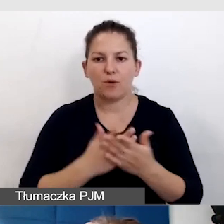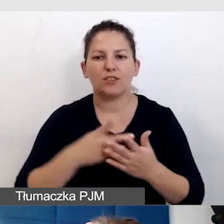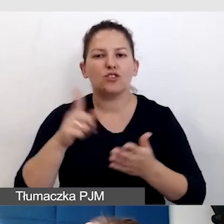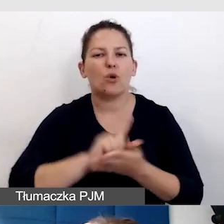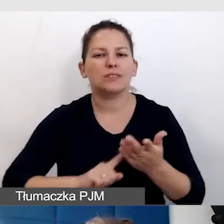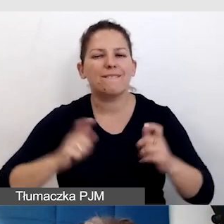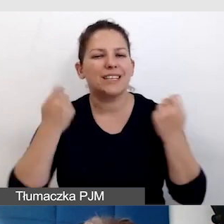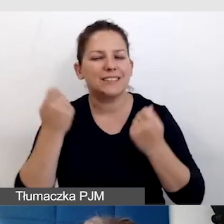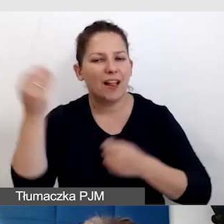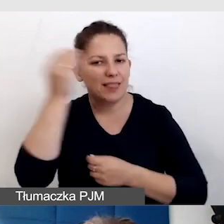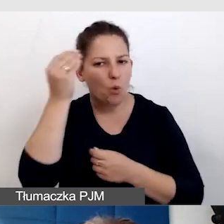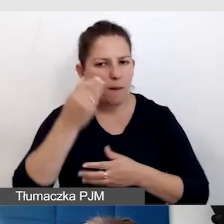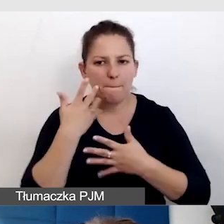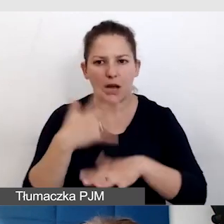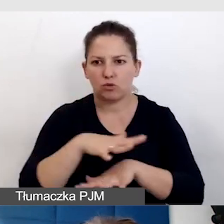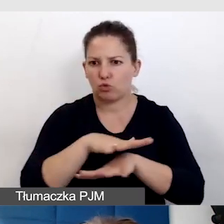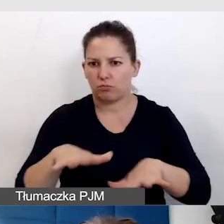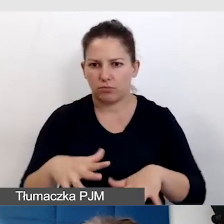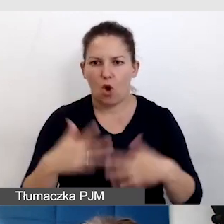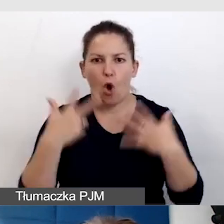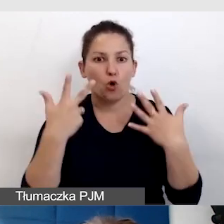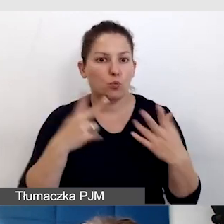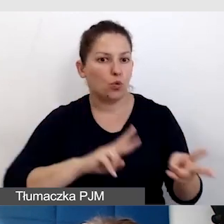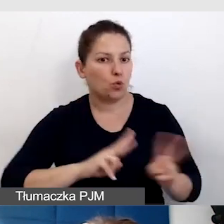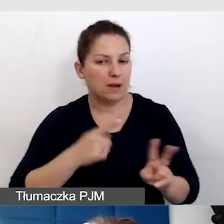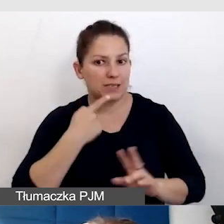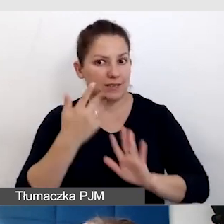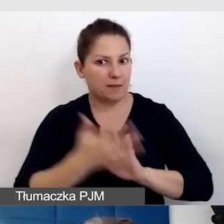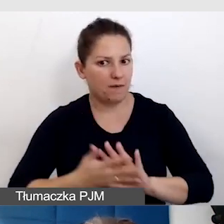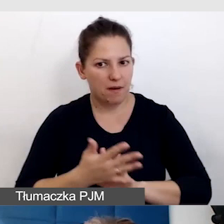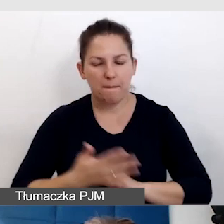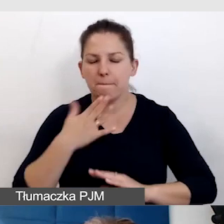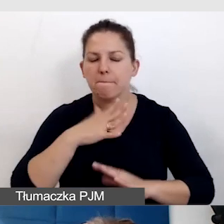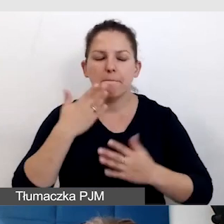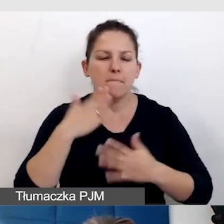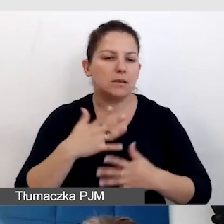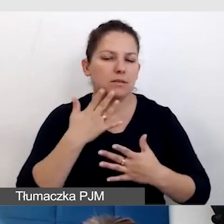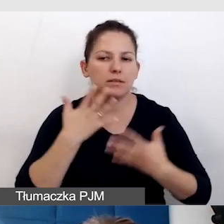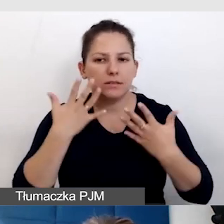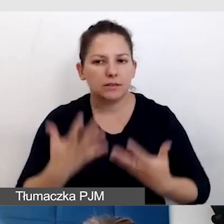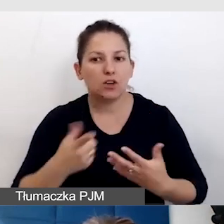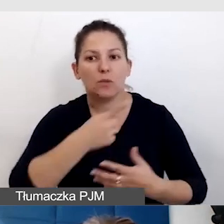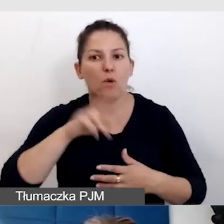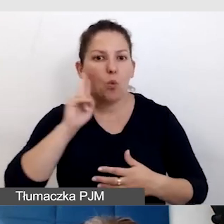gdzie mieliśmy bardzo dużo, chyba ośmiu tłumaczy języka migowego, bardzo chcieliśmy, żeby rzeczywiście Głusi do nas trafili,